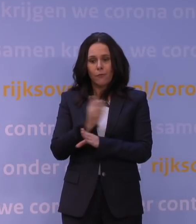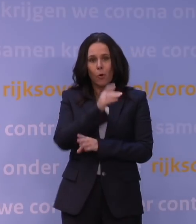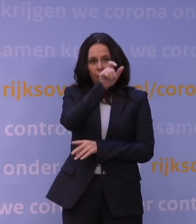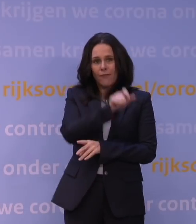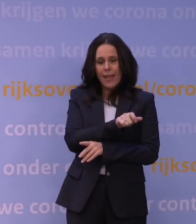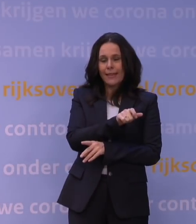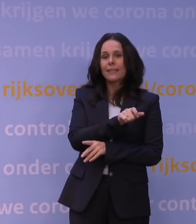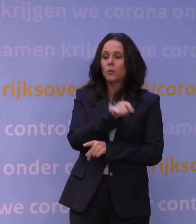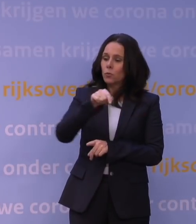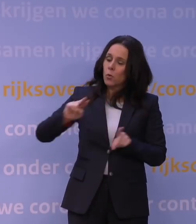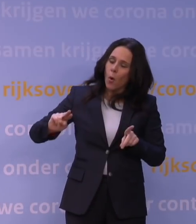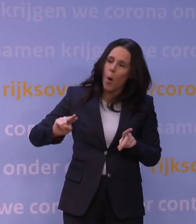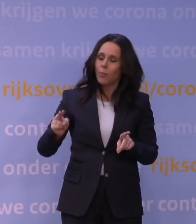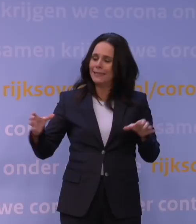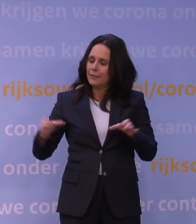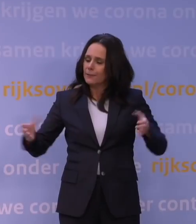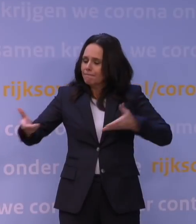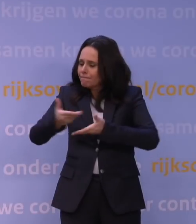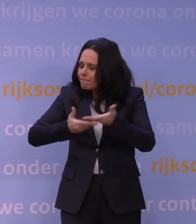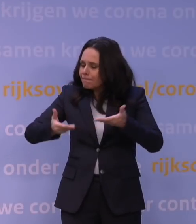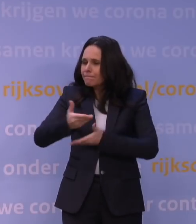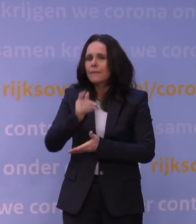nu opnieuw het kabinet adviseerde.